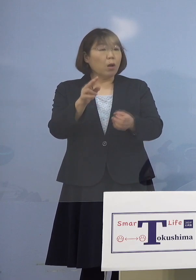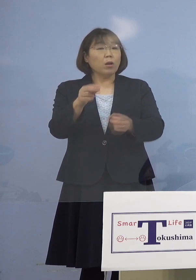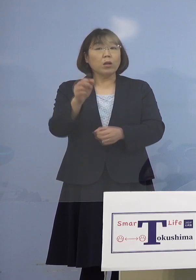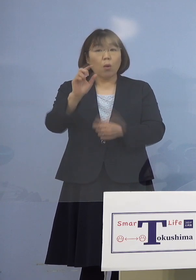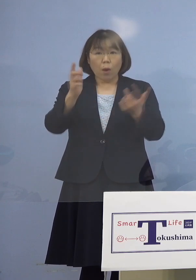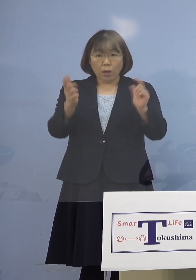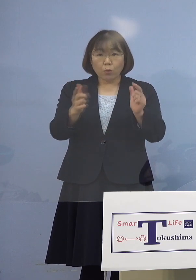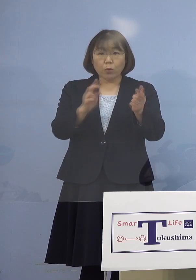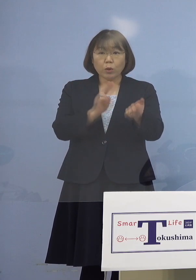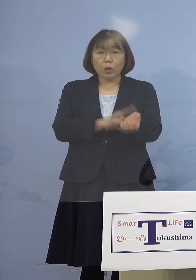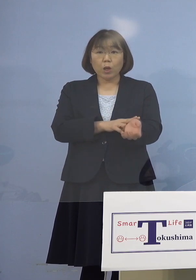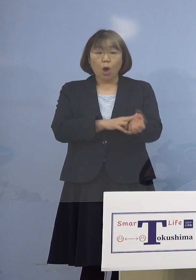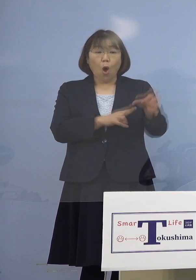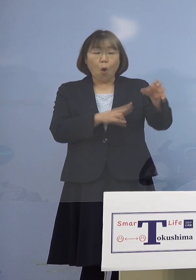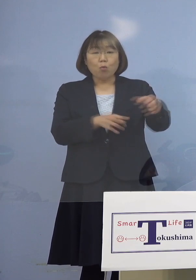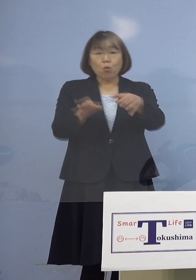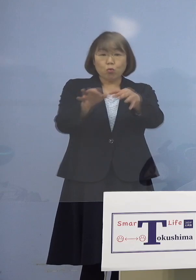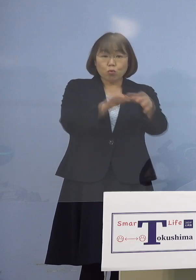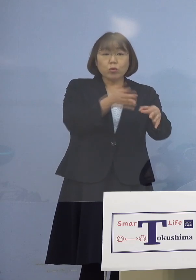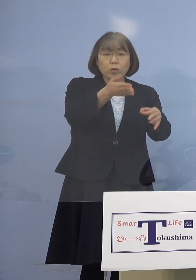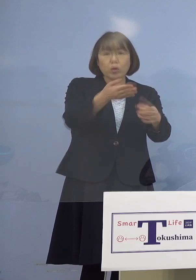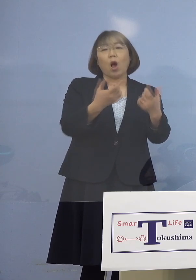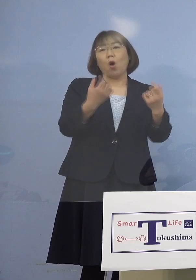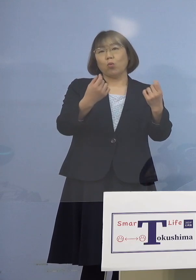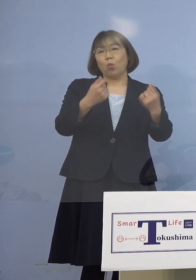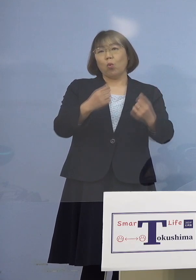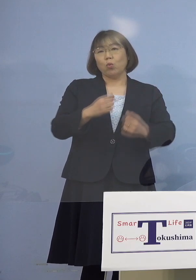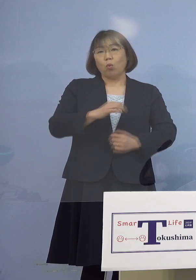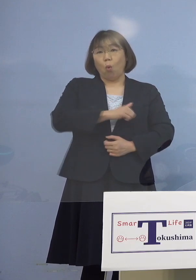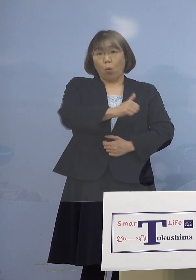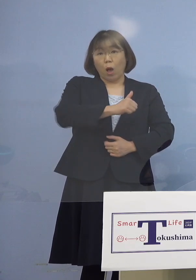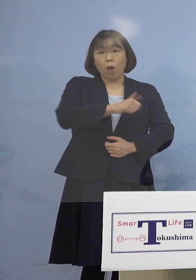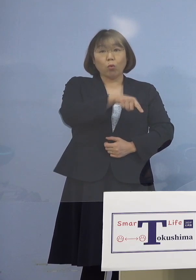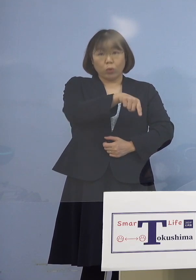もともと通院されている方ですからね